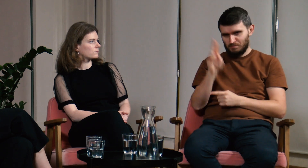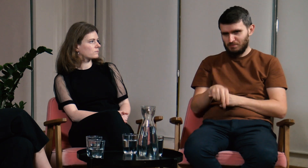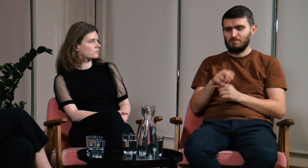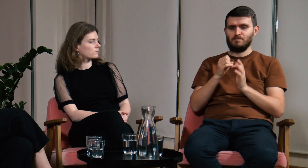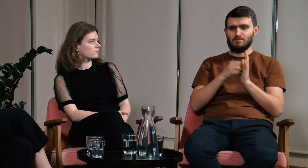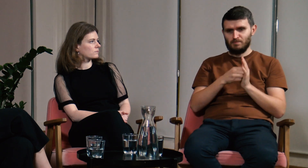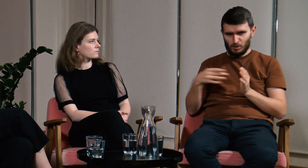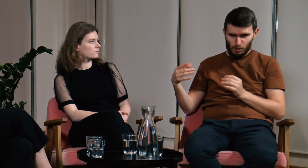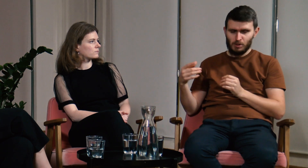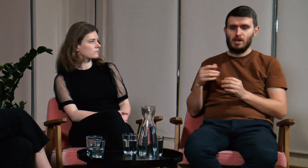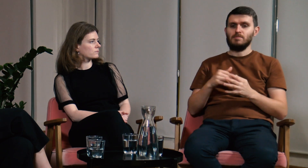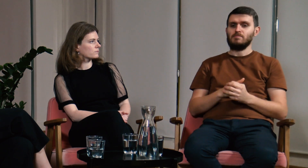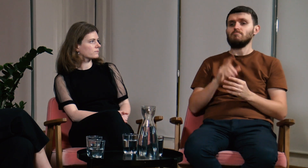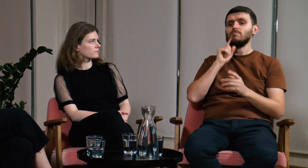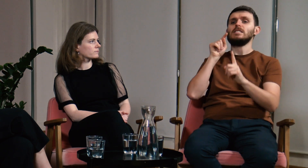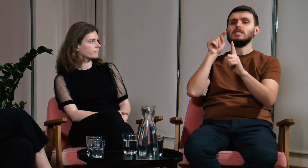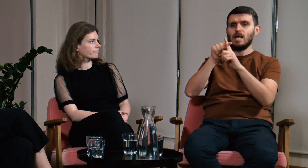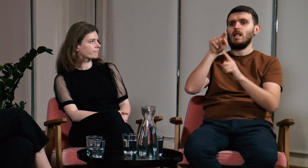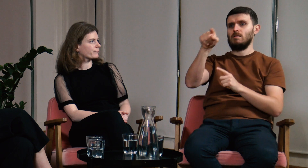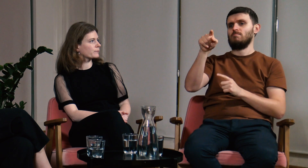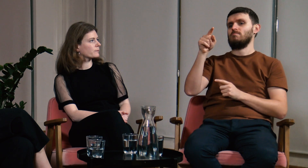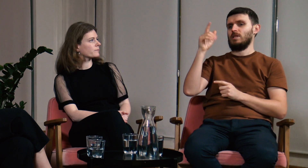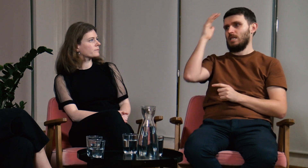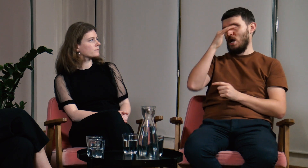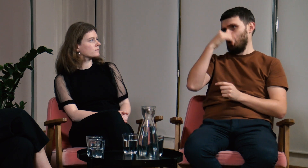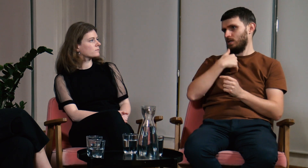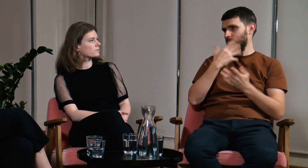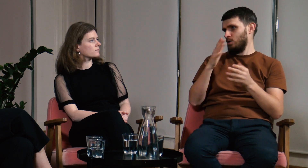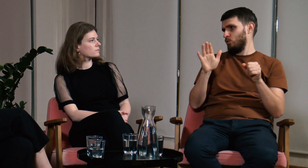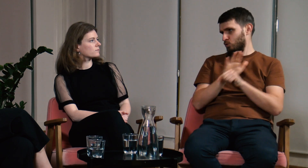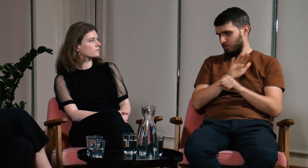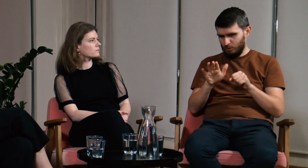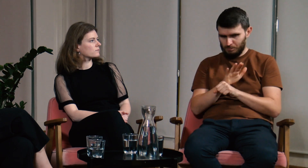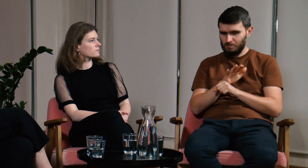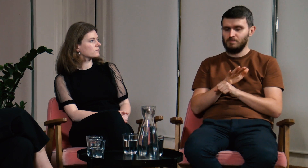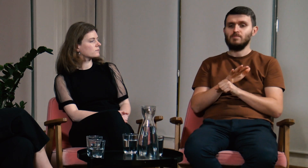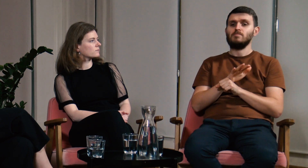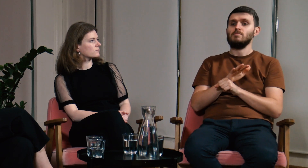Zdecydowałem się na studia na FPJM. Moim celem było uzupełnienie teorii językowej.